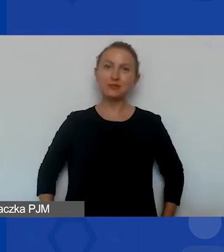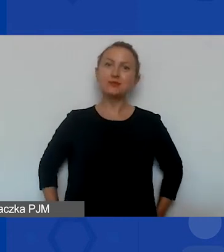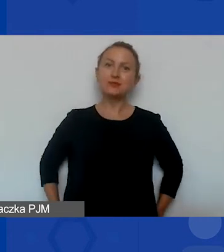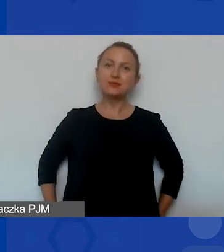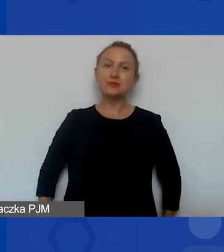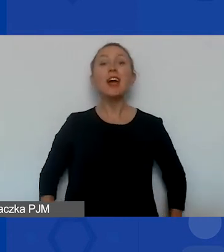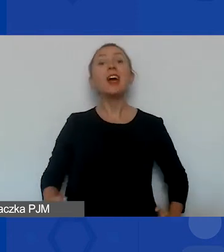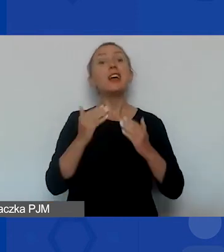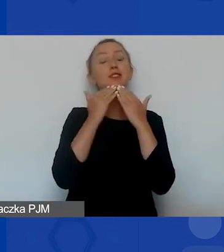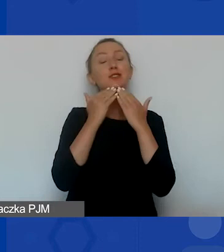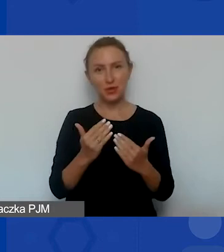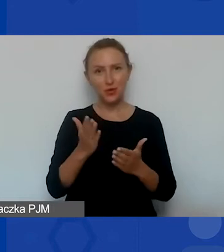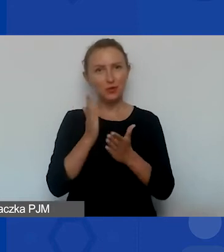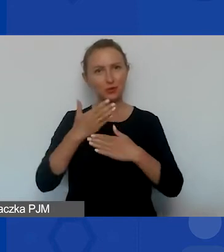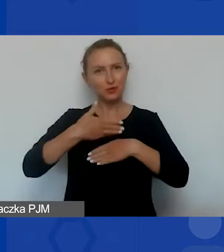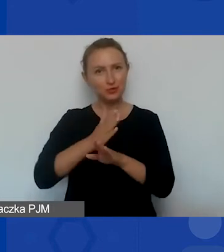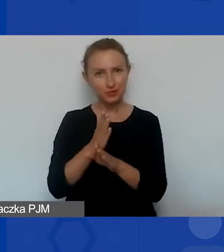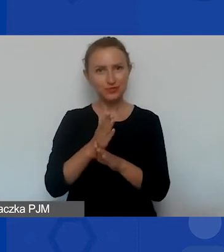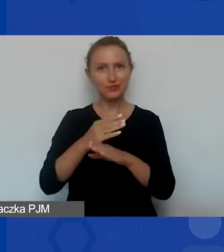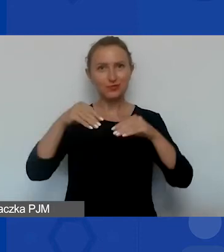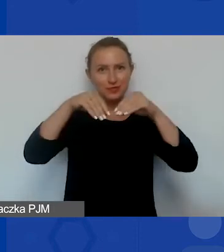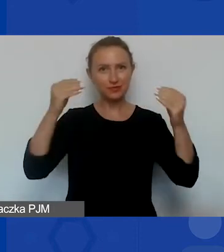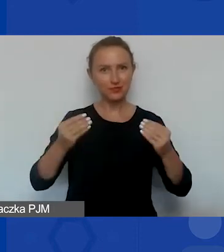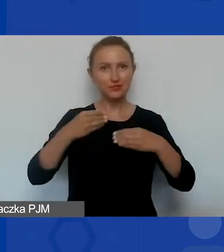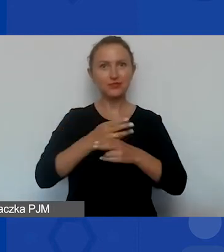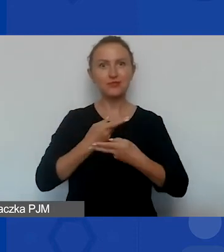Już dzielę się z państwem moim ekranem.